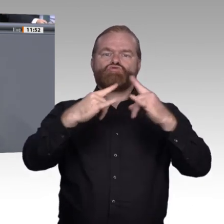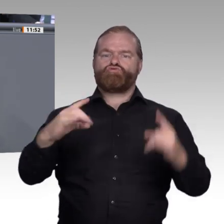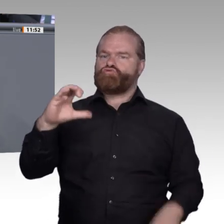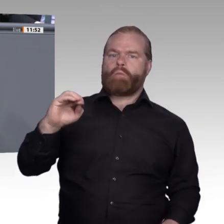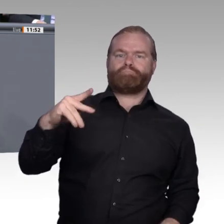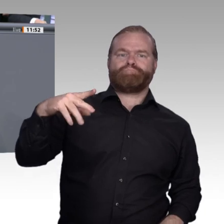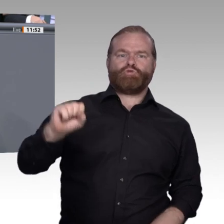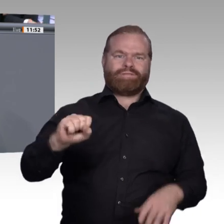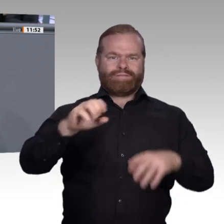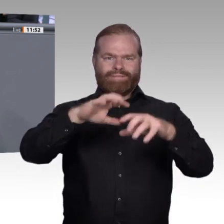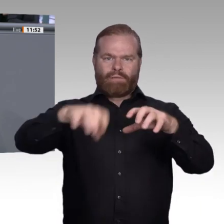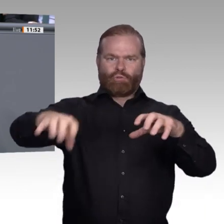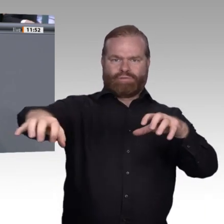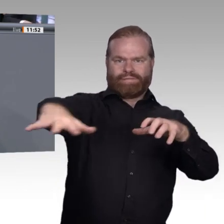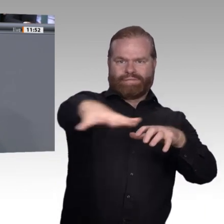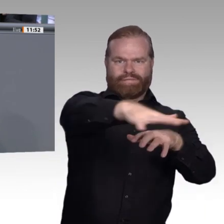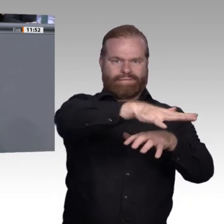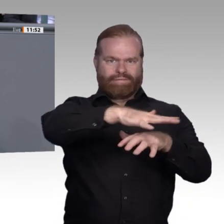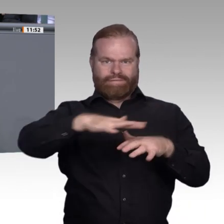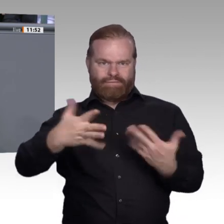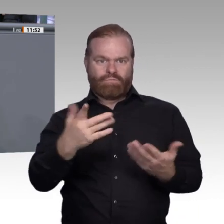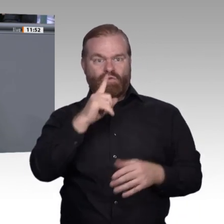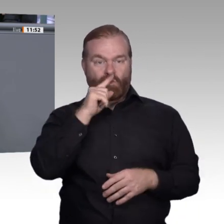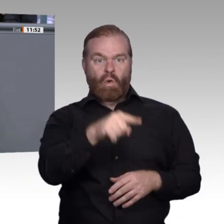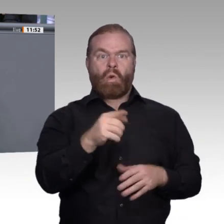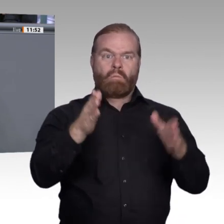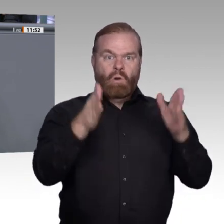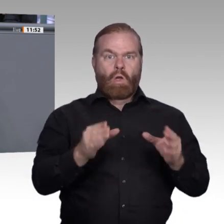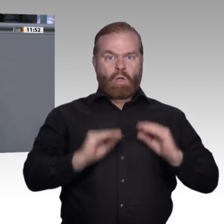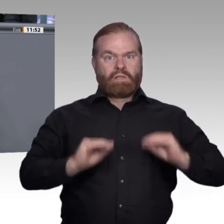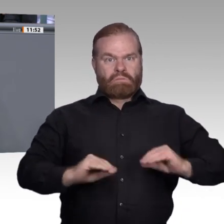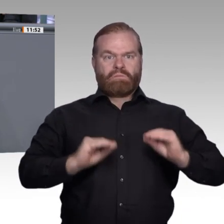Ausbildung von Berufsschullehrern reden, darüber, wie man einfacher und schneller